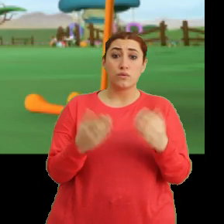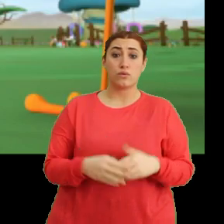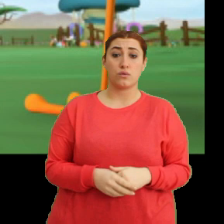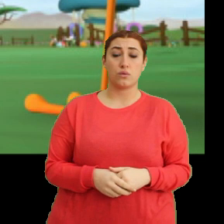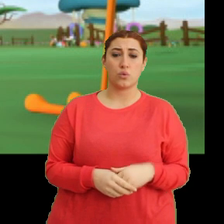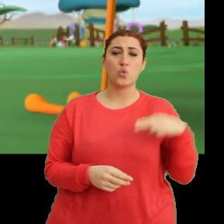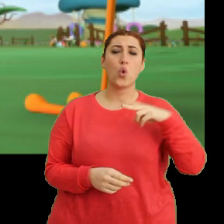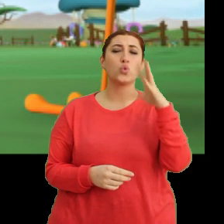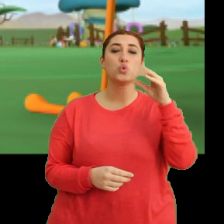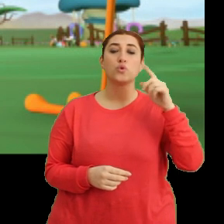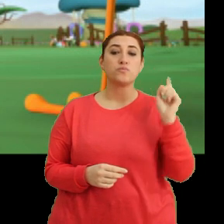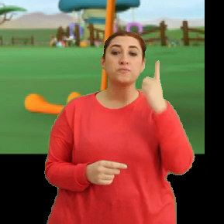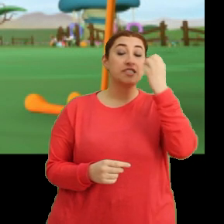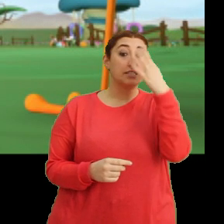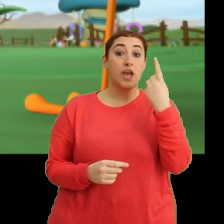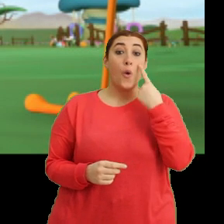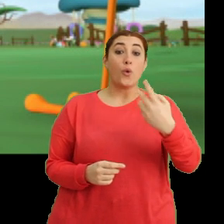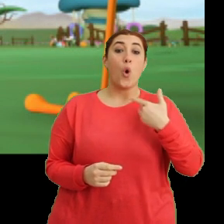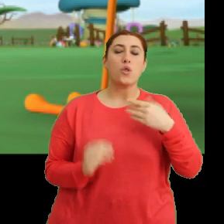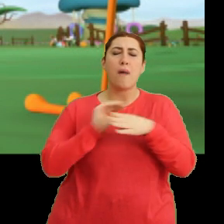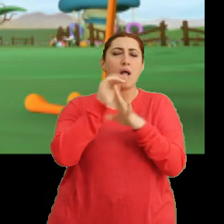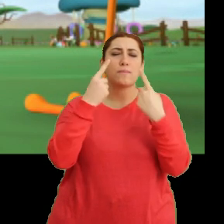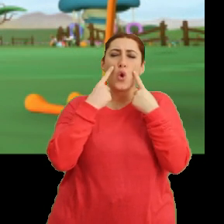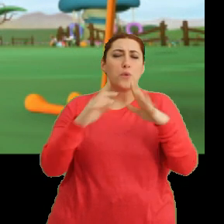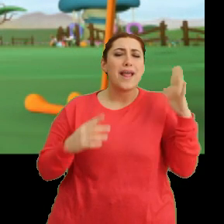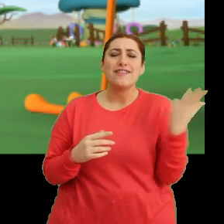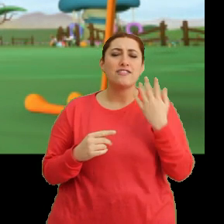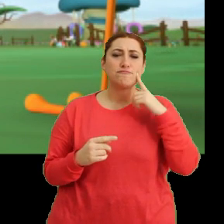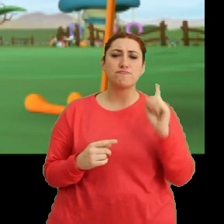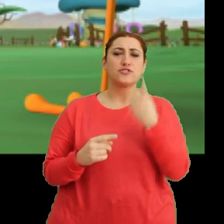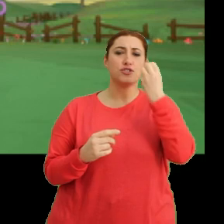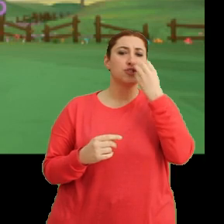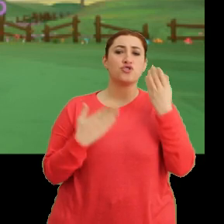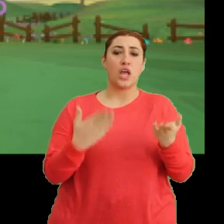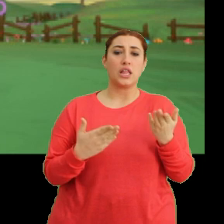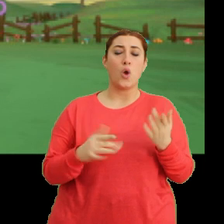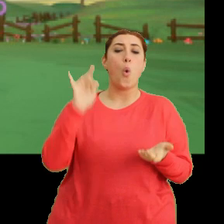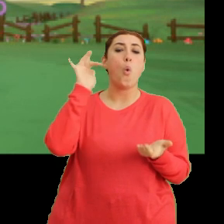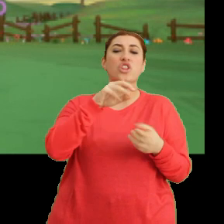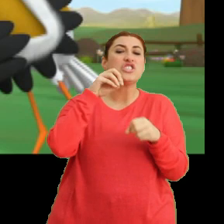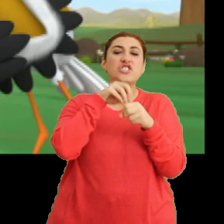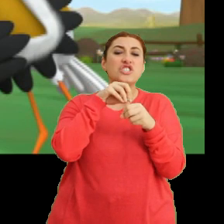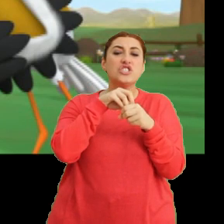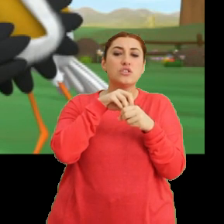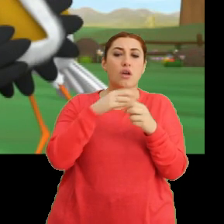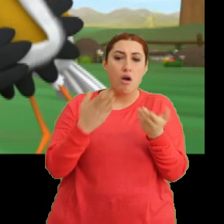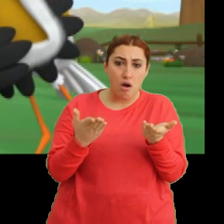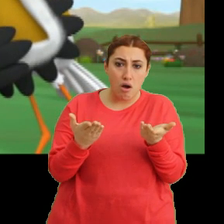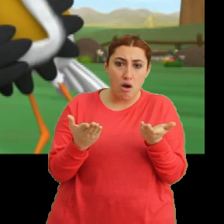Yolda çok güzel bir çiçek gördüm. Hayatımda gördüğüm en ilginç çiçekti. Ortasında... Aa aa...